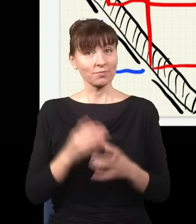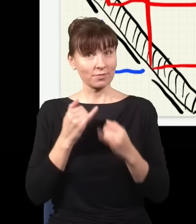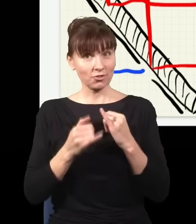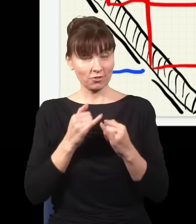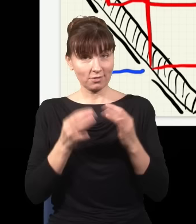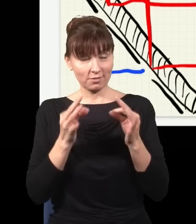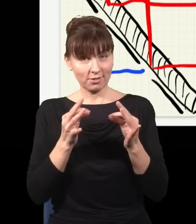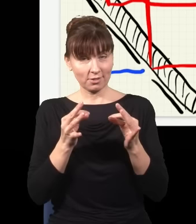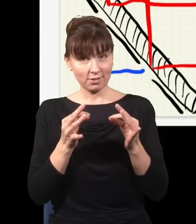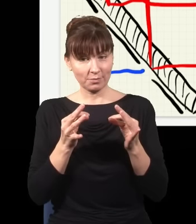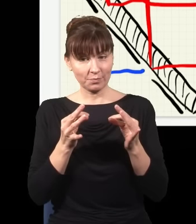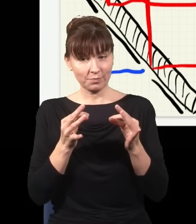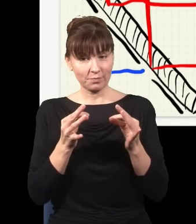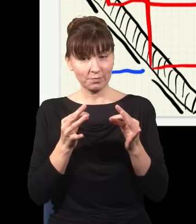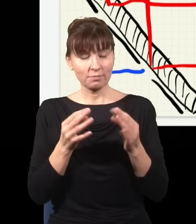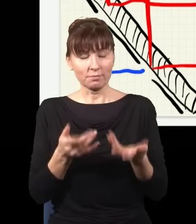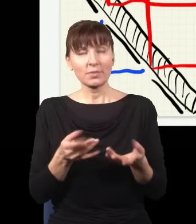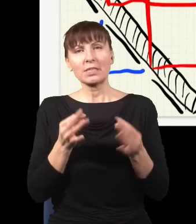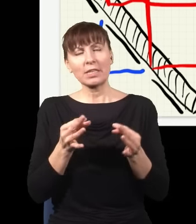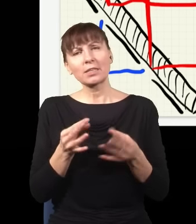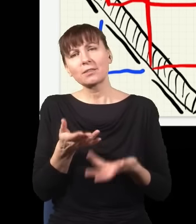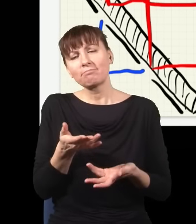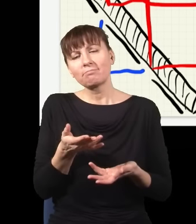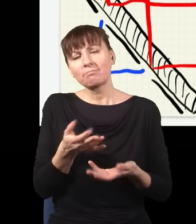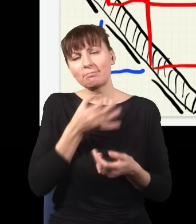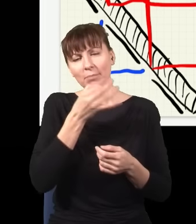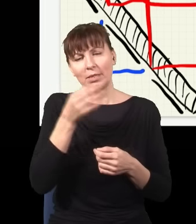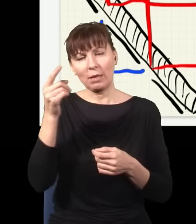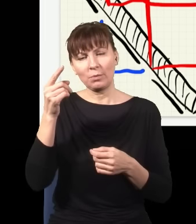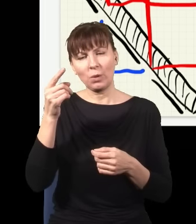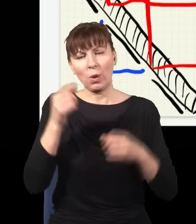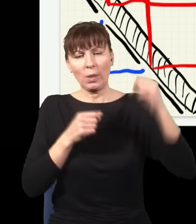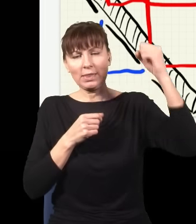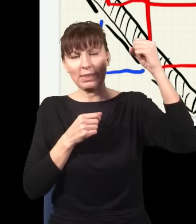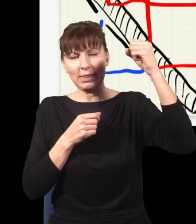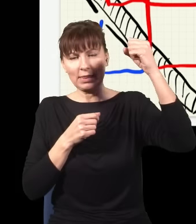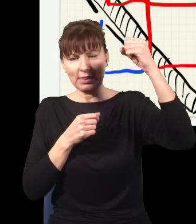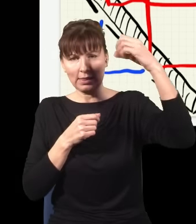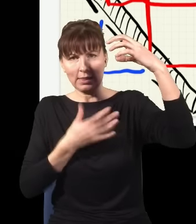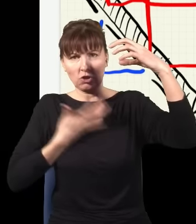pytam się, jaka jest szansa, że ten detektor kliknął, ten na górze, to mogą się wydarzyć dwie rzeczy: